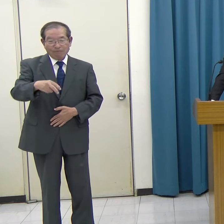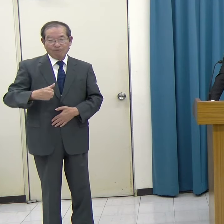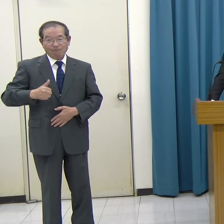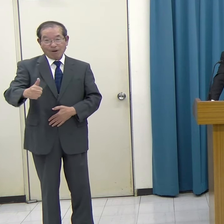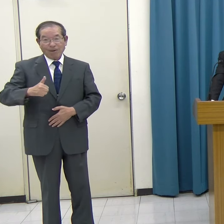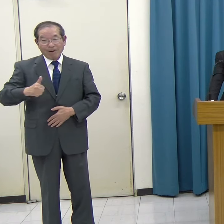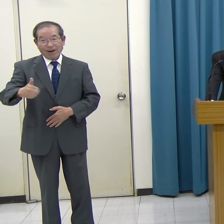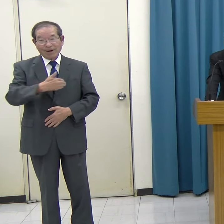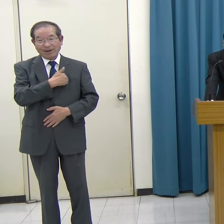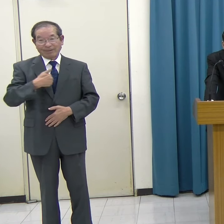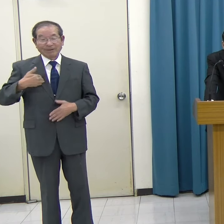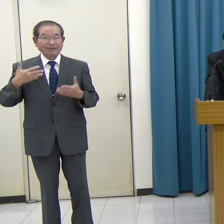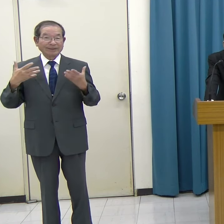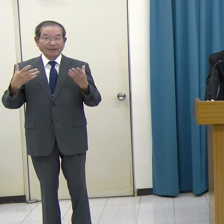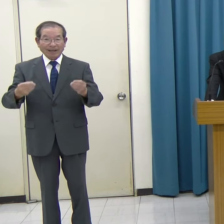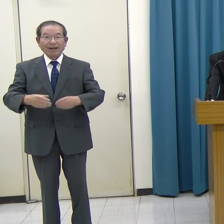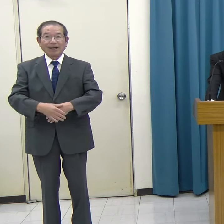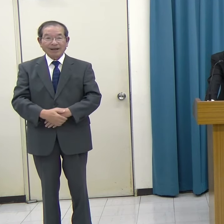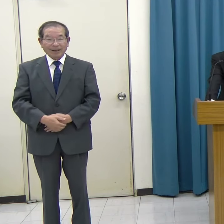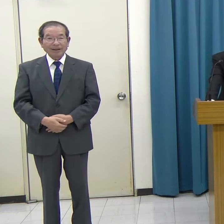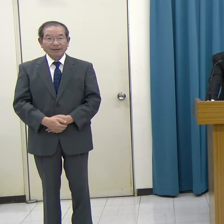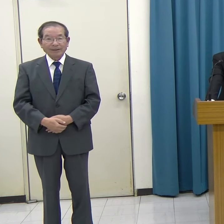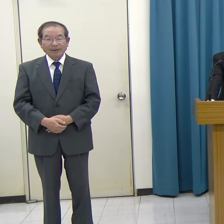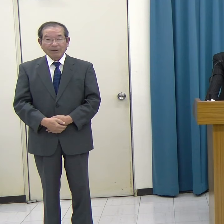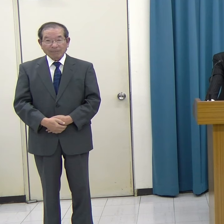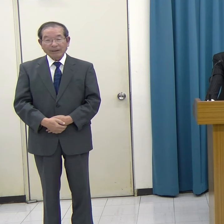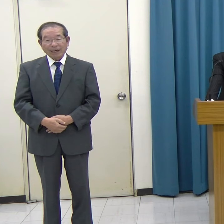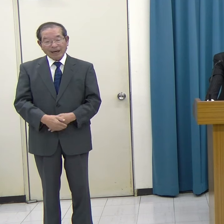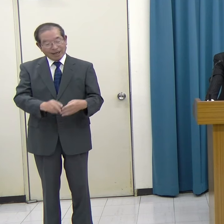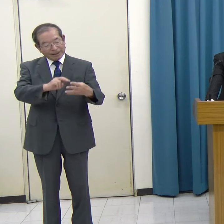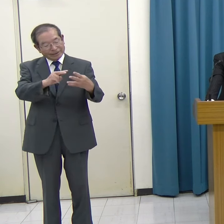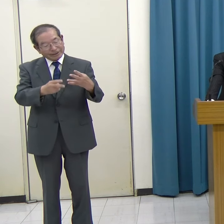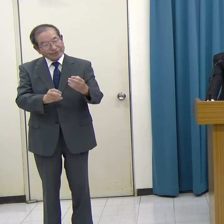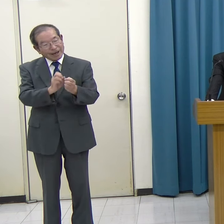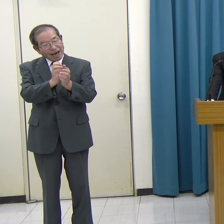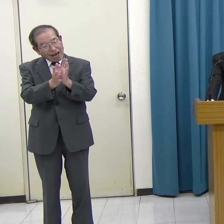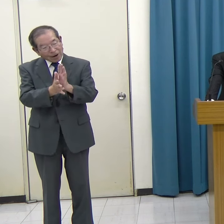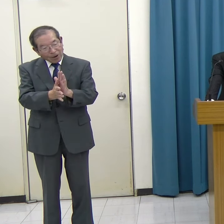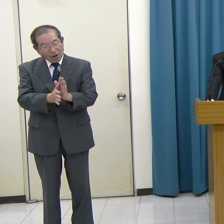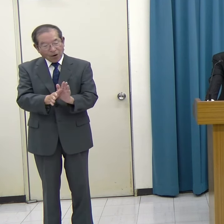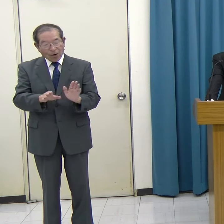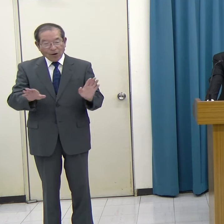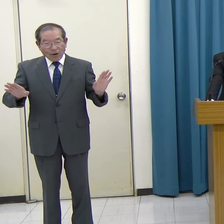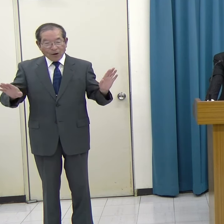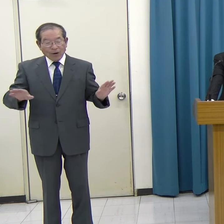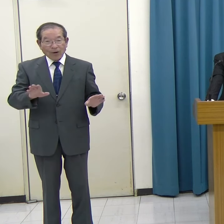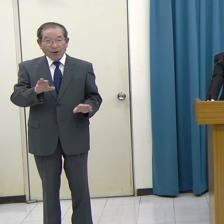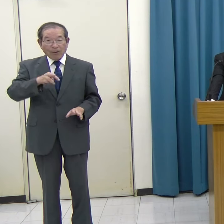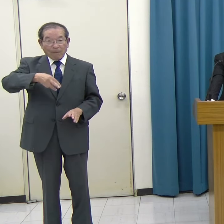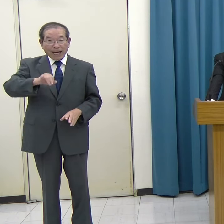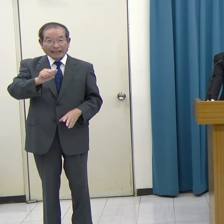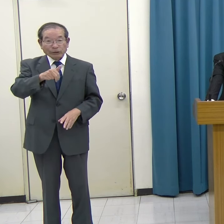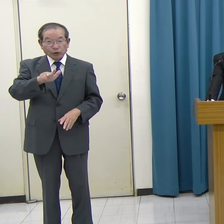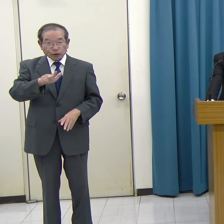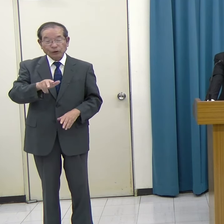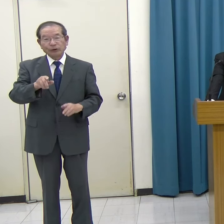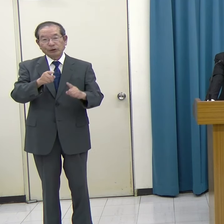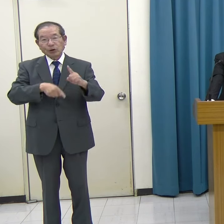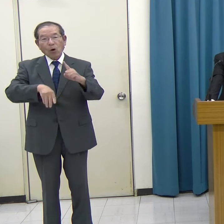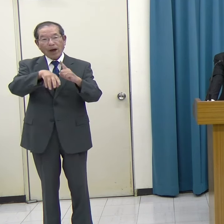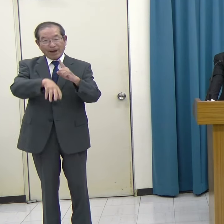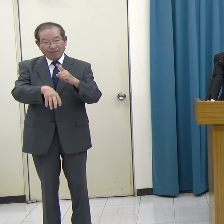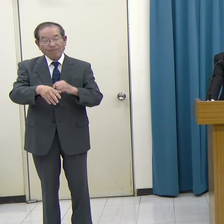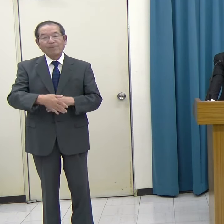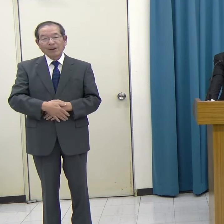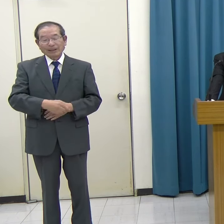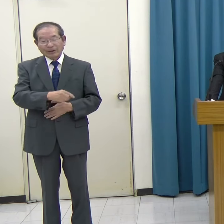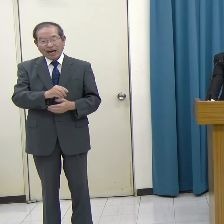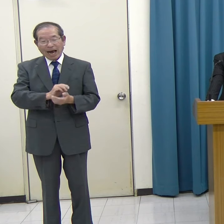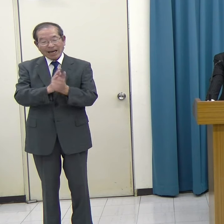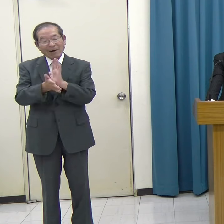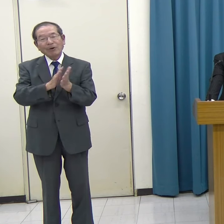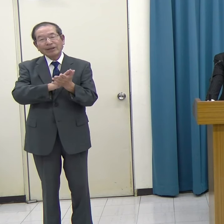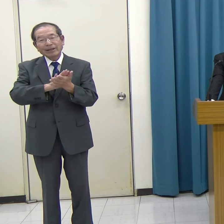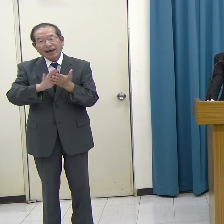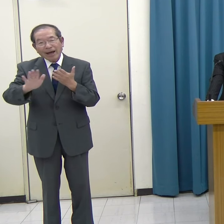そして季節の花が楽しめる舞鶴公園にも隣接しており、非常に環境も良い絶好のロケーションです。